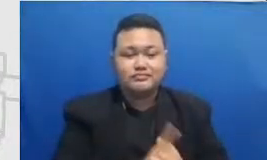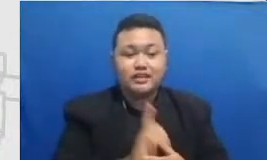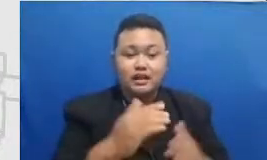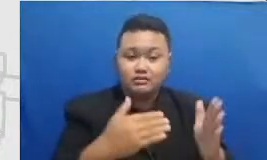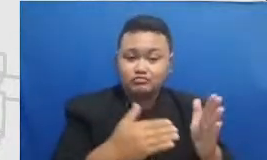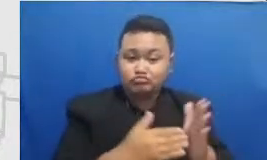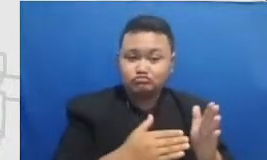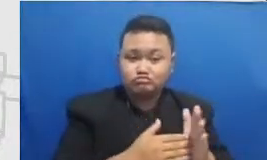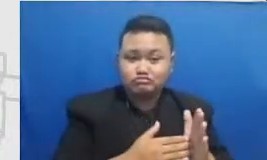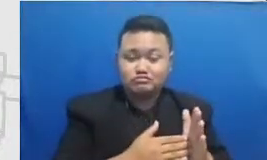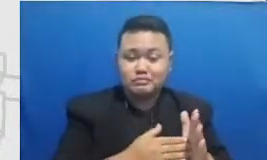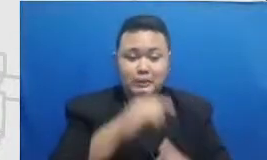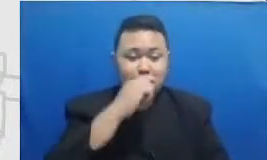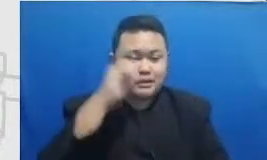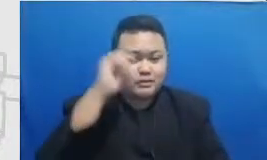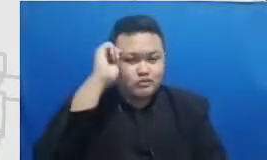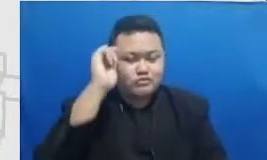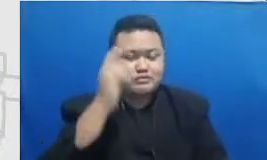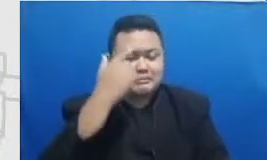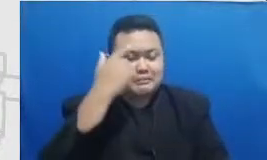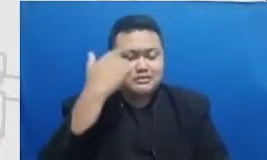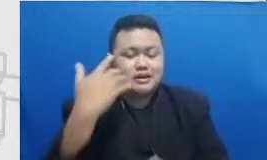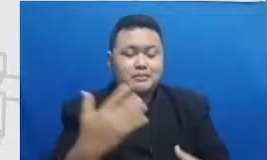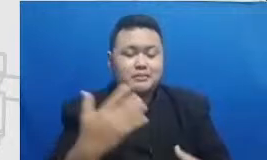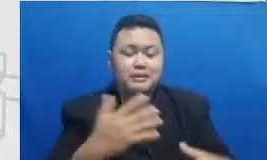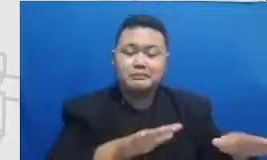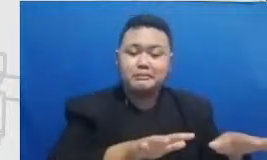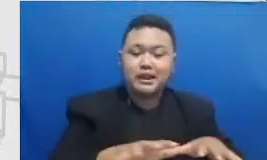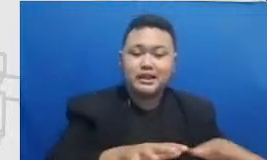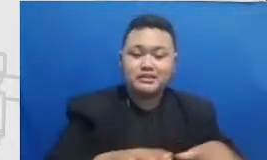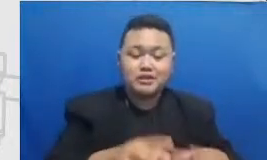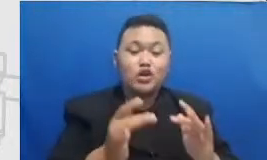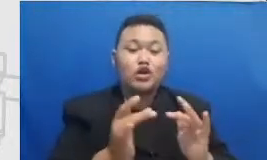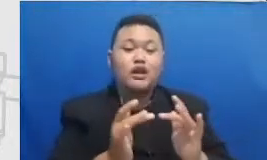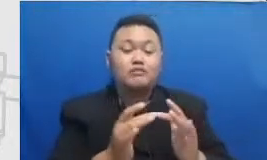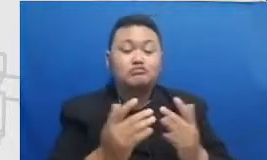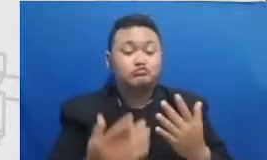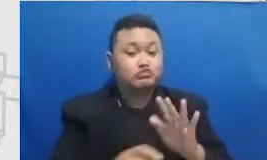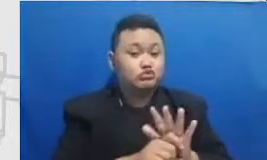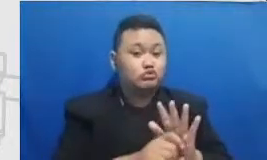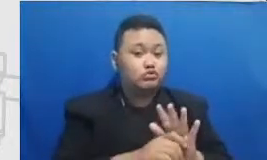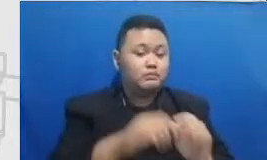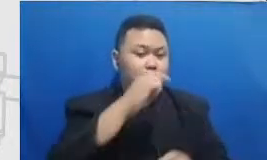manajemen tonight seperti tadi Kalau bisa Bapak dan Ibu mau mengadakan festival webinar untuk